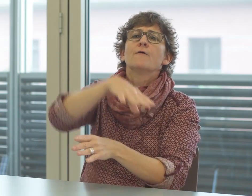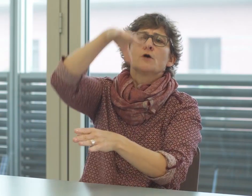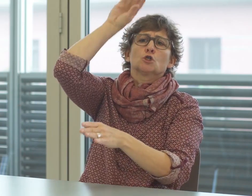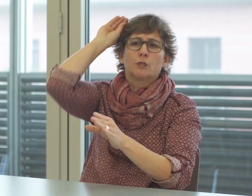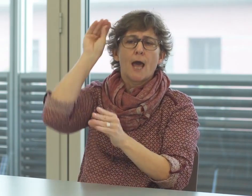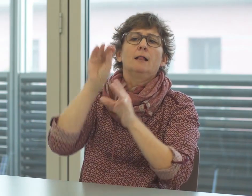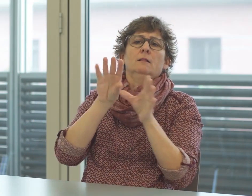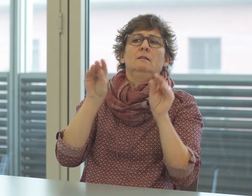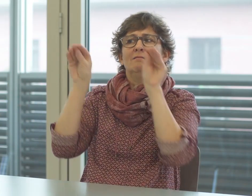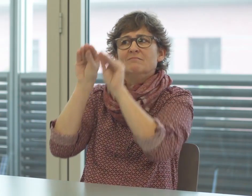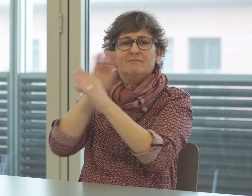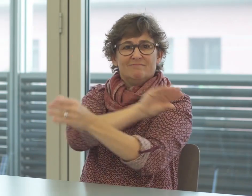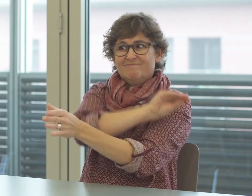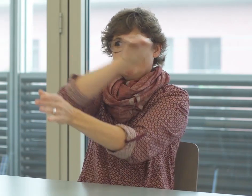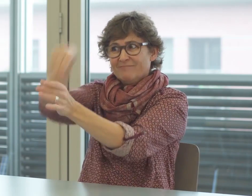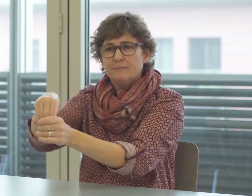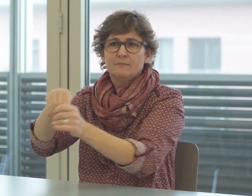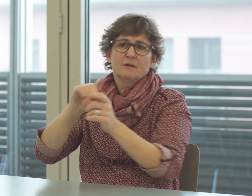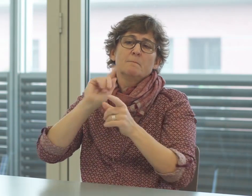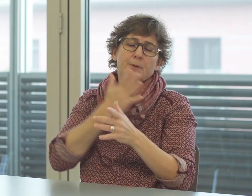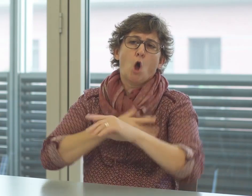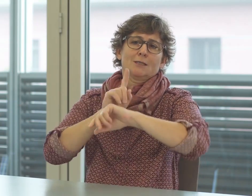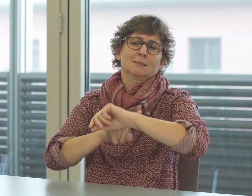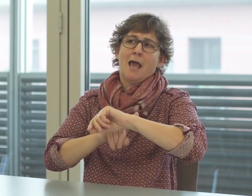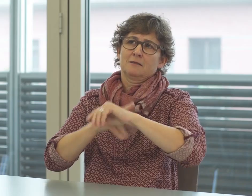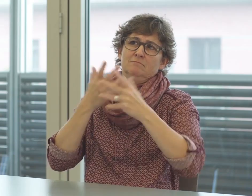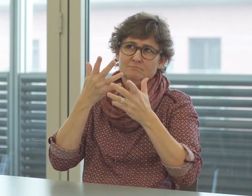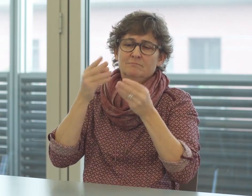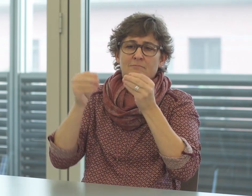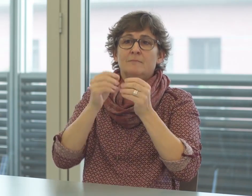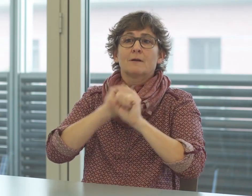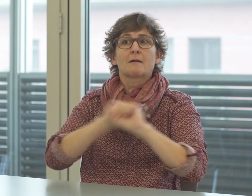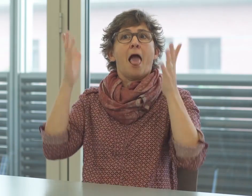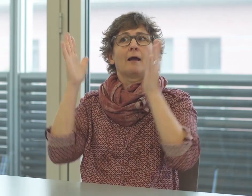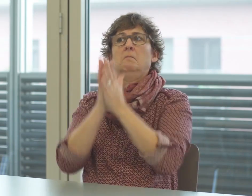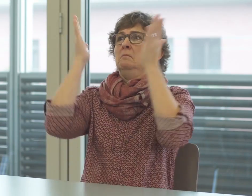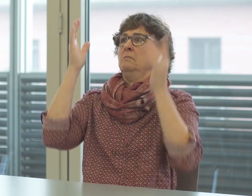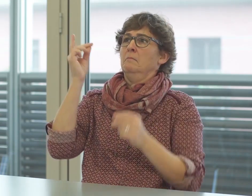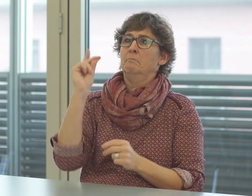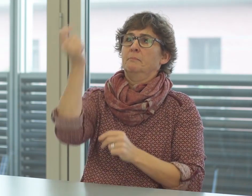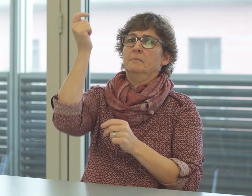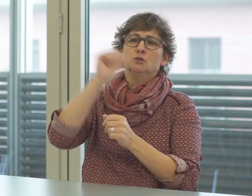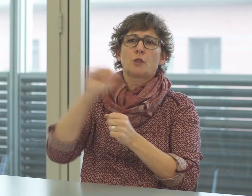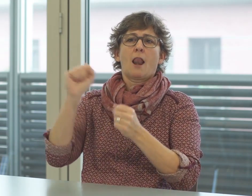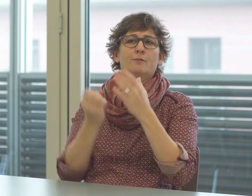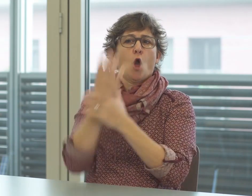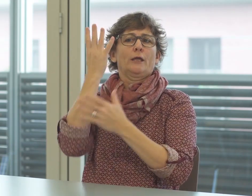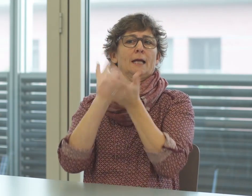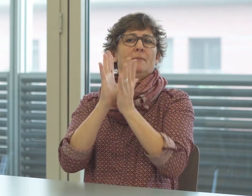Dies wiederum braucht Zeit. Gebärden entstehen nicht einfach so,